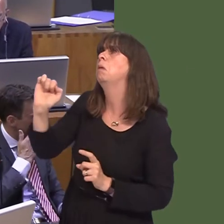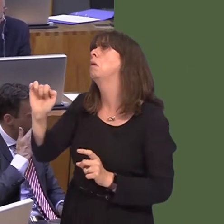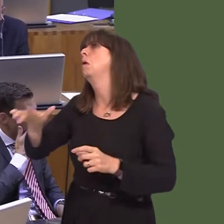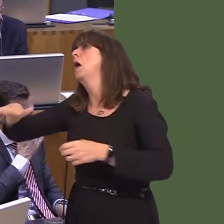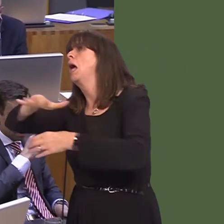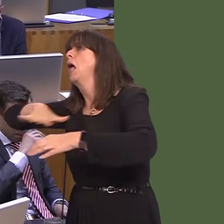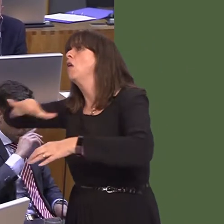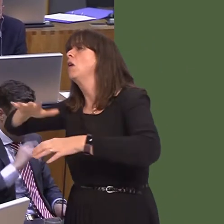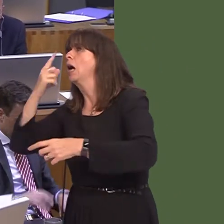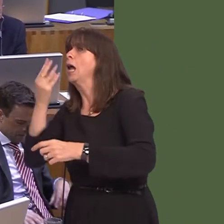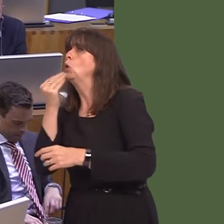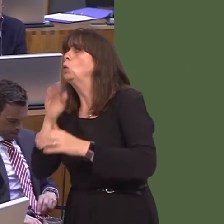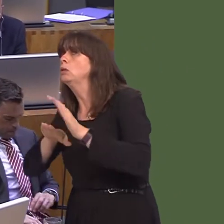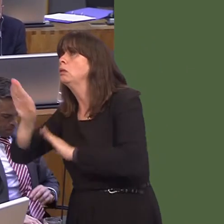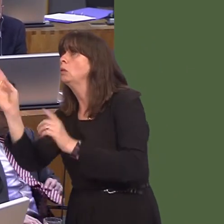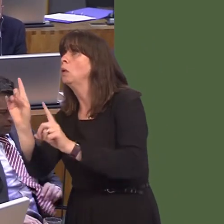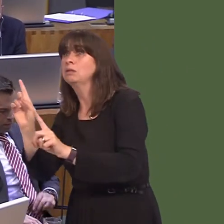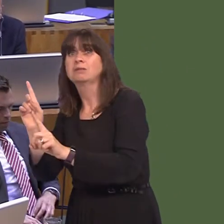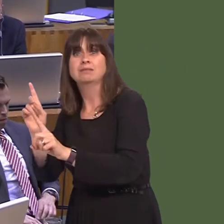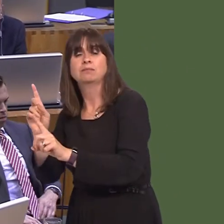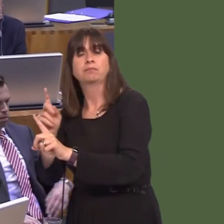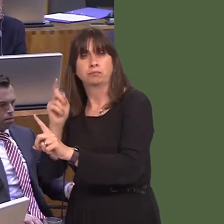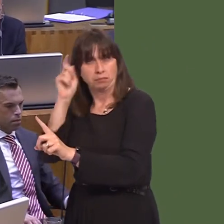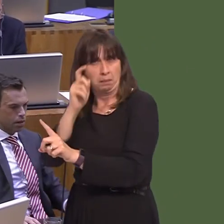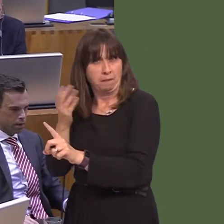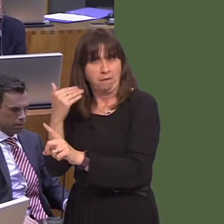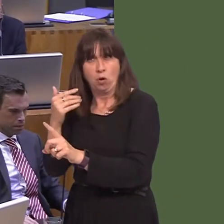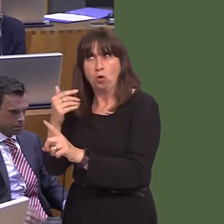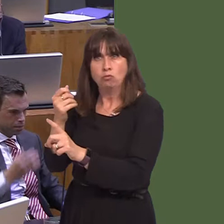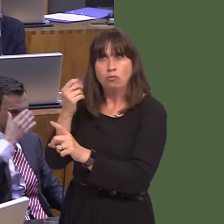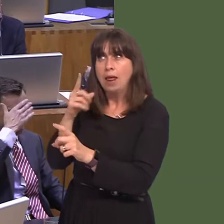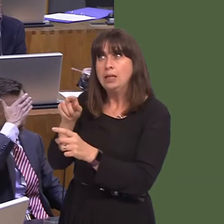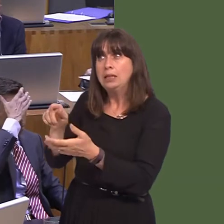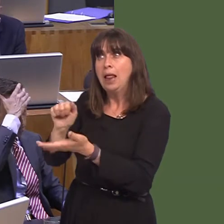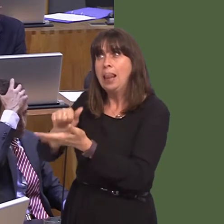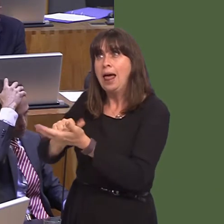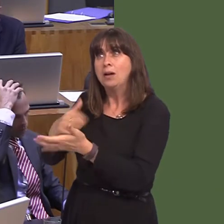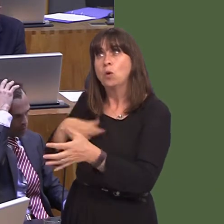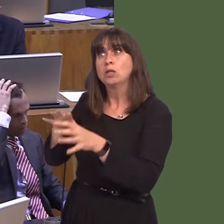yn y pen draw. Rwy'n cofio pa mor anodd oedd hi i sicrhau bod y tir yn cael ei ryddhau